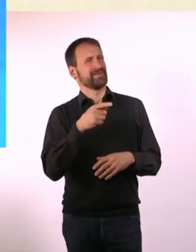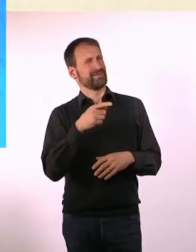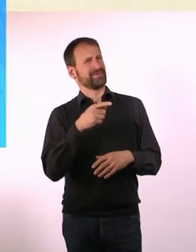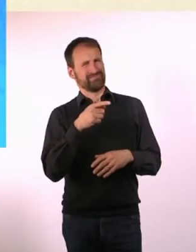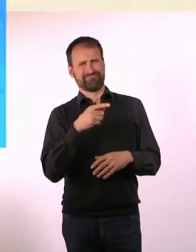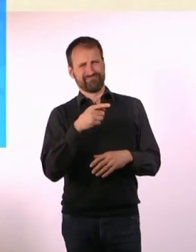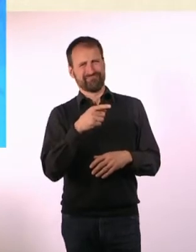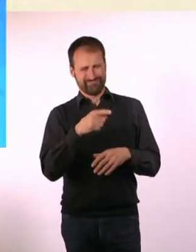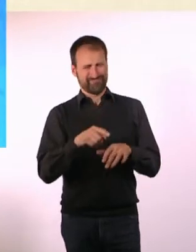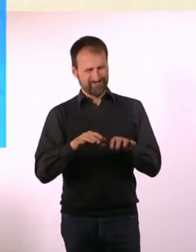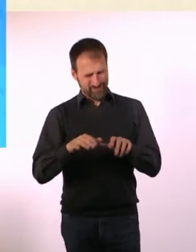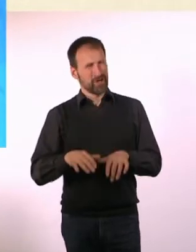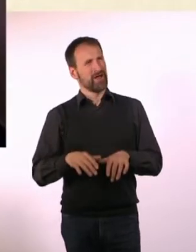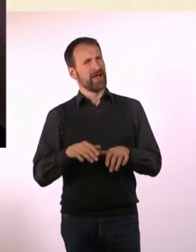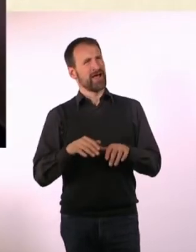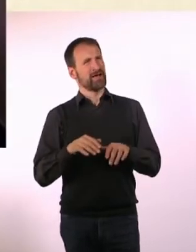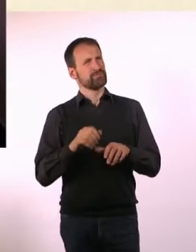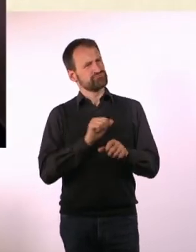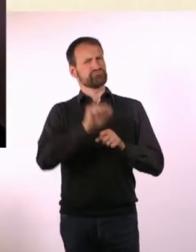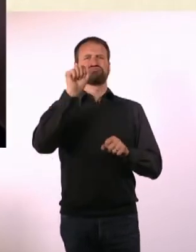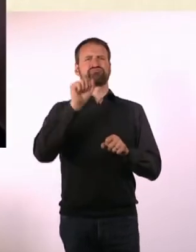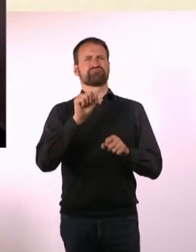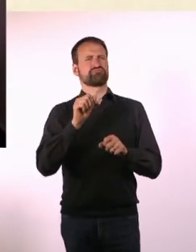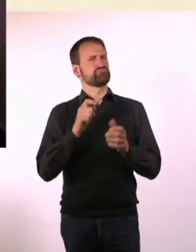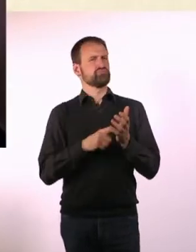Du hast als Zehnjährige etwas geschrieben gegen eine Ungerechtigkeit,